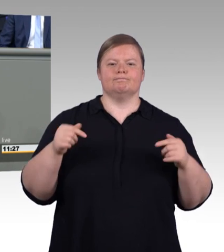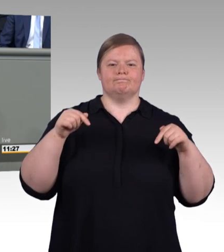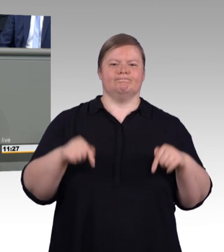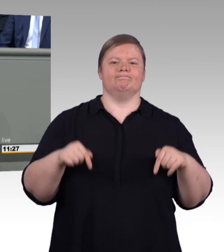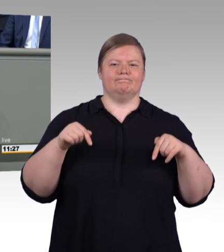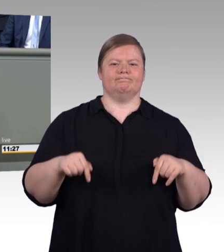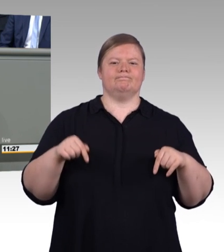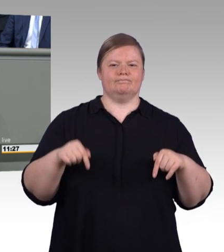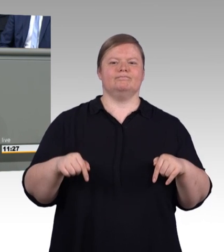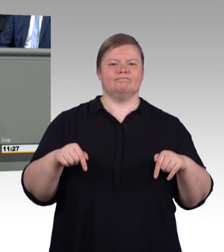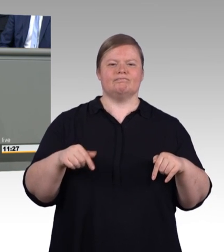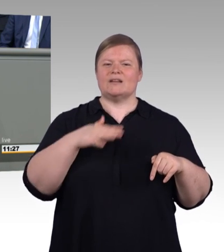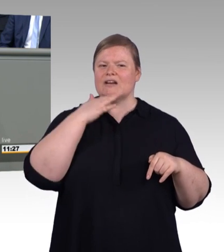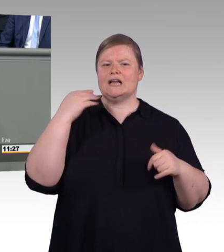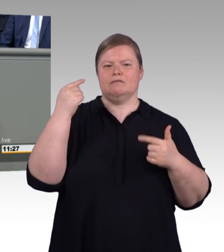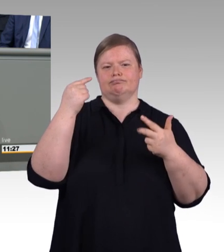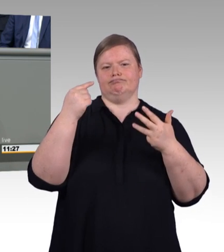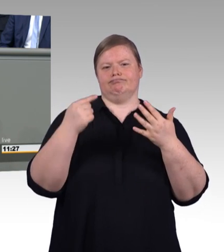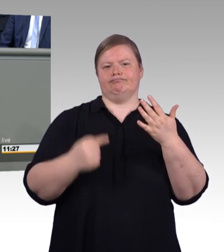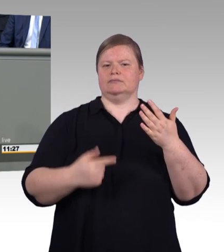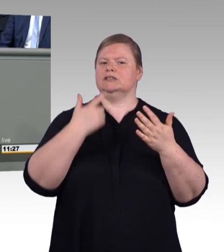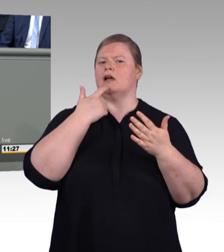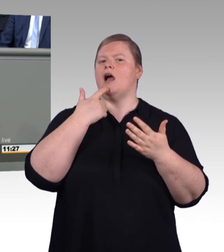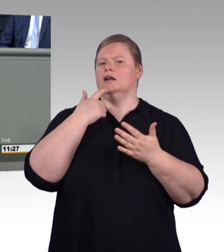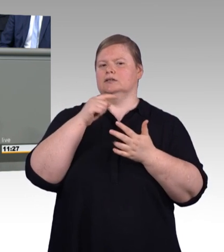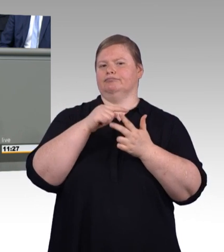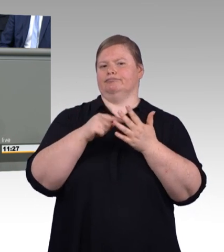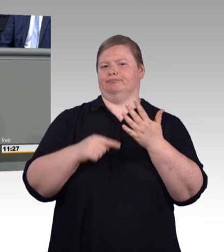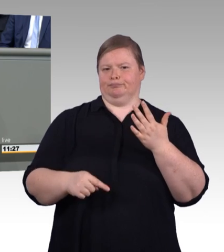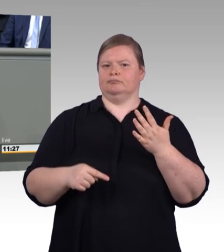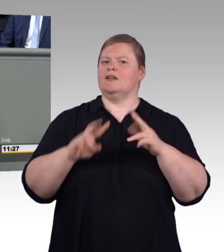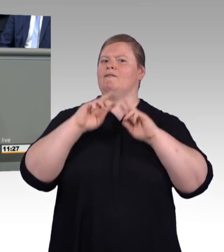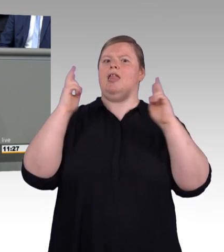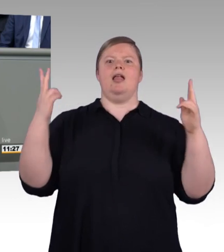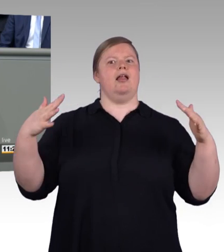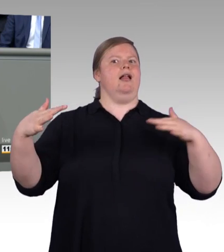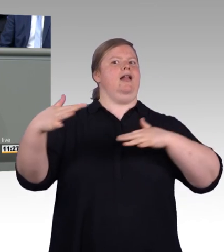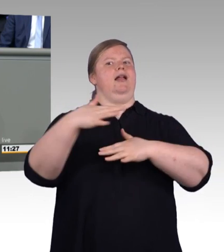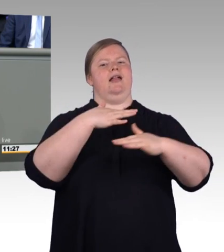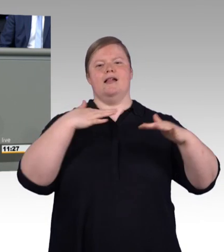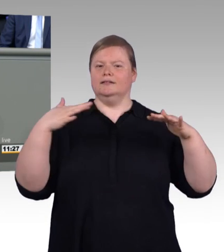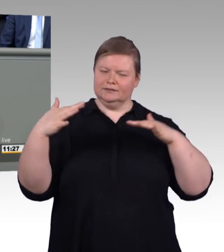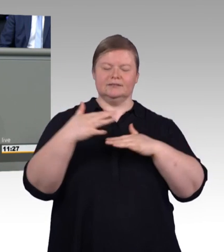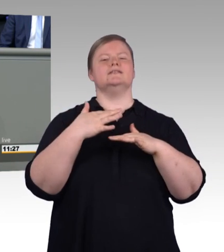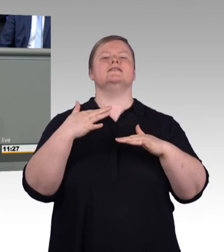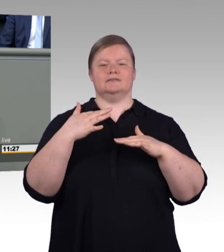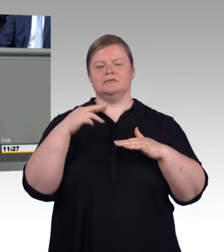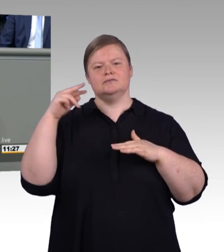an der wirtschaftlichen Kraft unseres Landes, sie schafft für jeden einzelnen Auszubildenden hervorragende Chancen